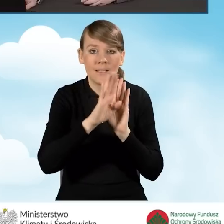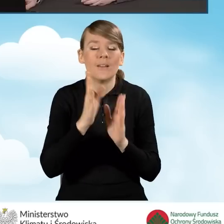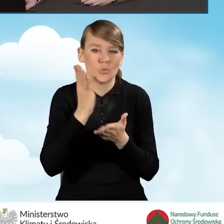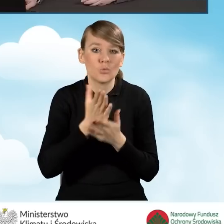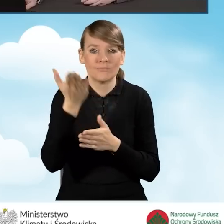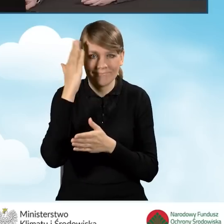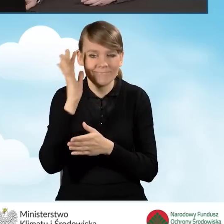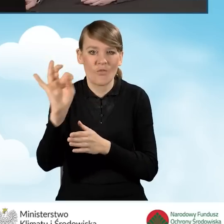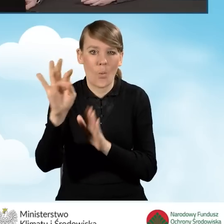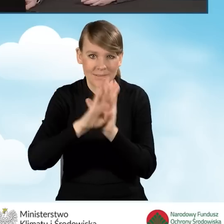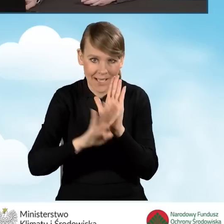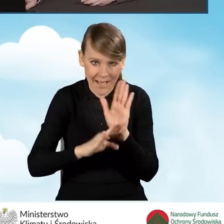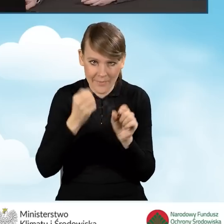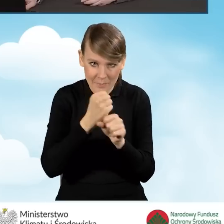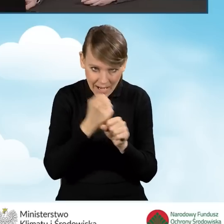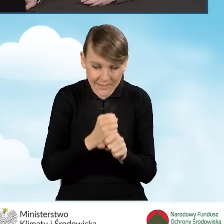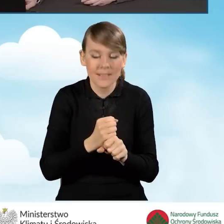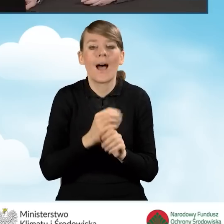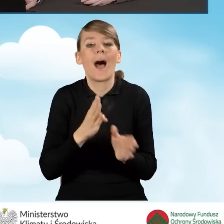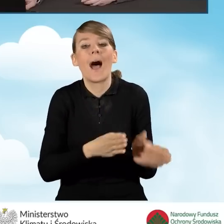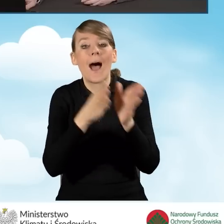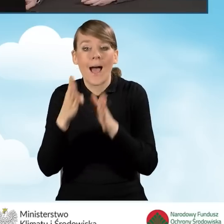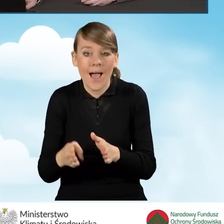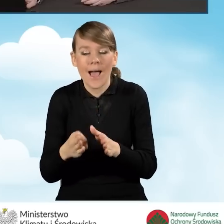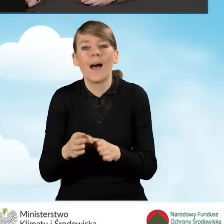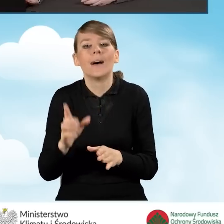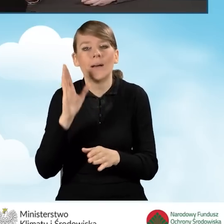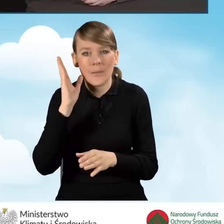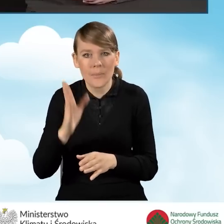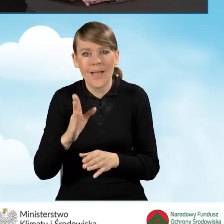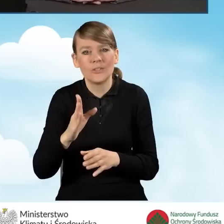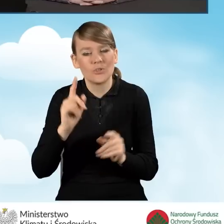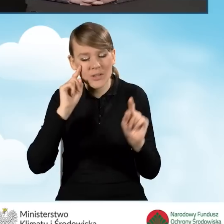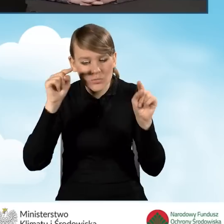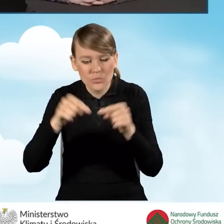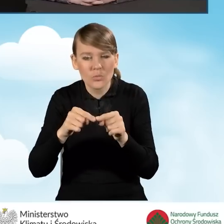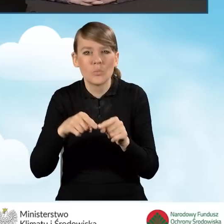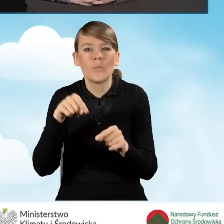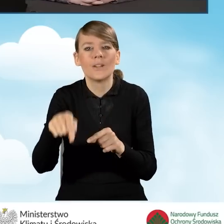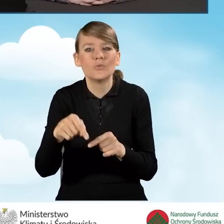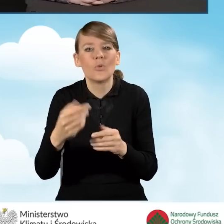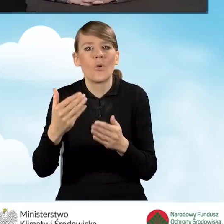będzie również pochylenie się nad prefinansowaniem, które już w tej chwili mamy w programie.